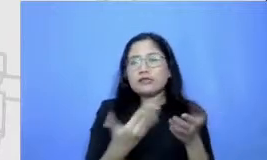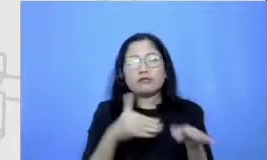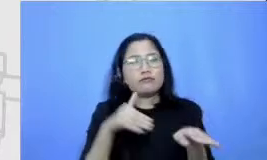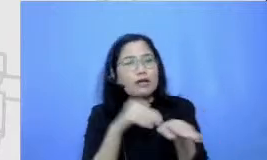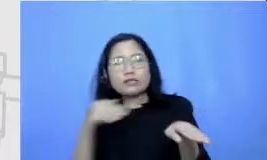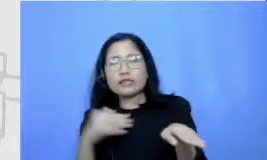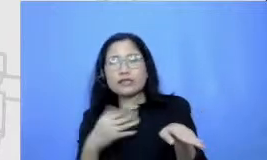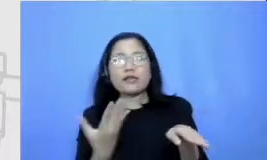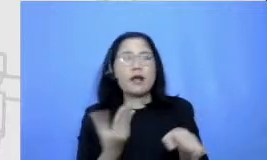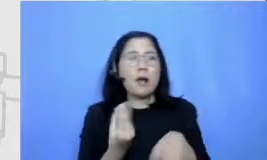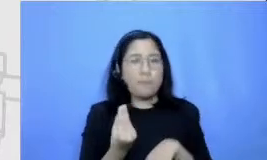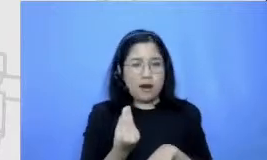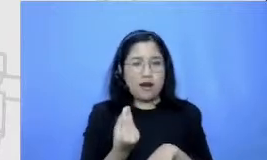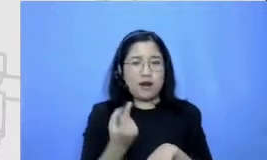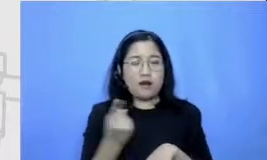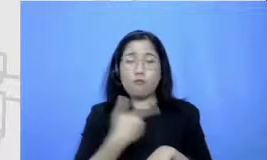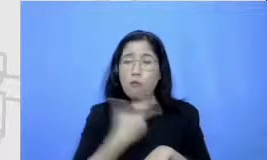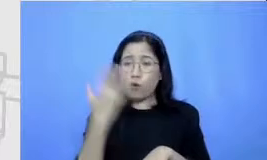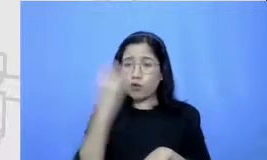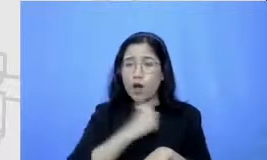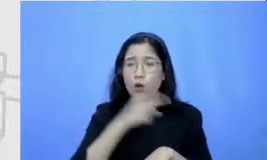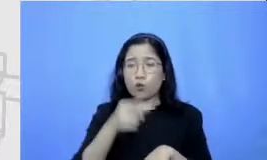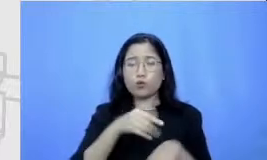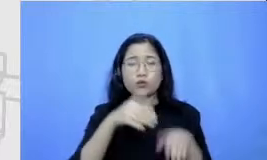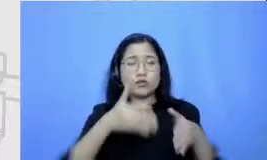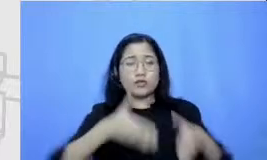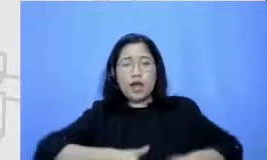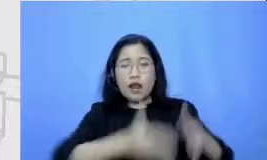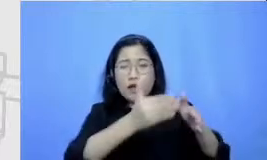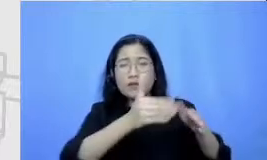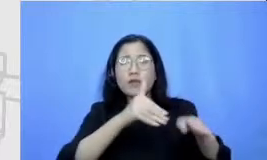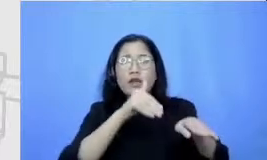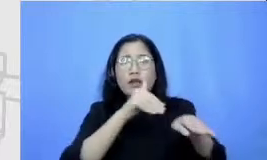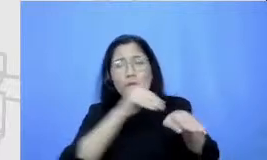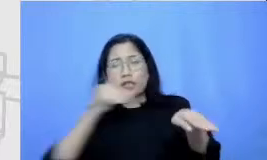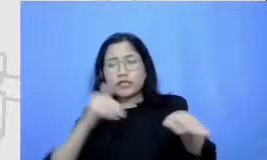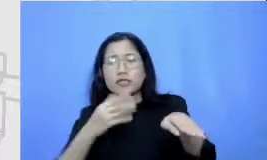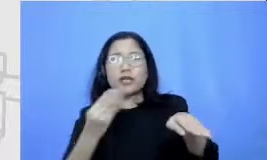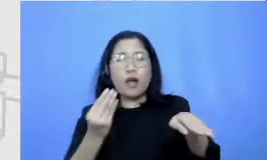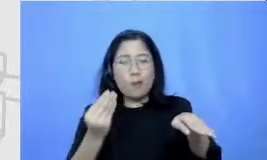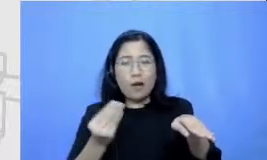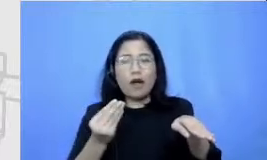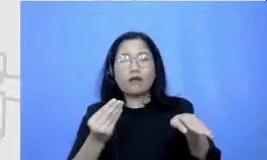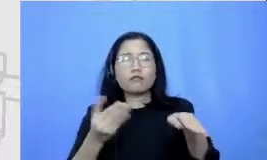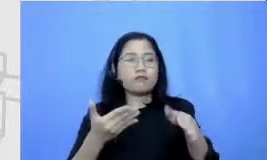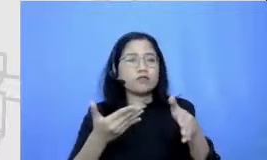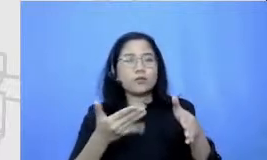jalan anak-anak itu akan membantu kita untuk bisa mengatur tenaga mental kita kapan saya